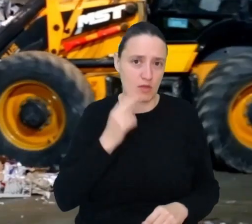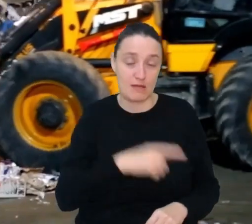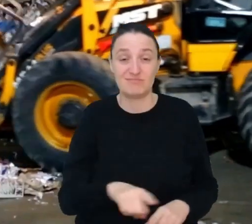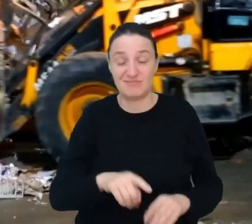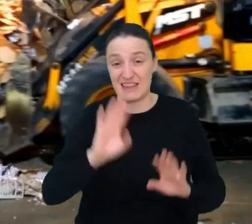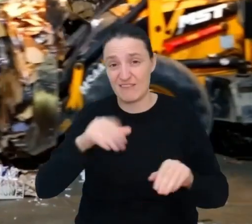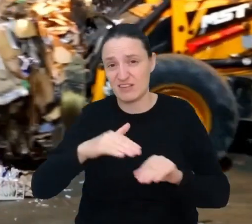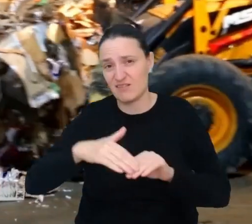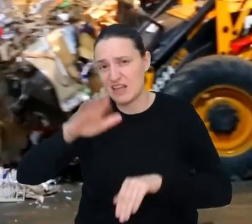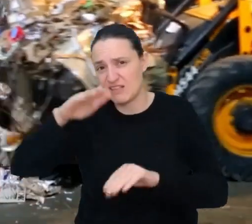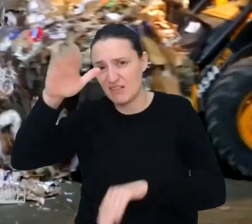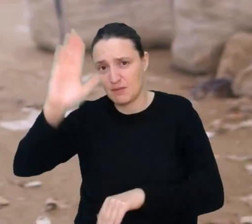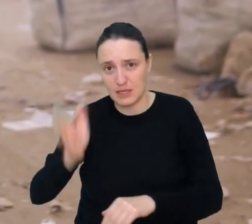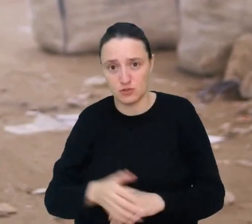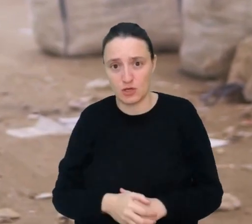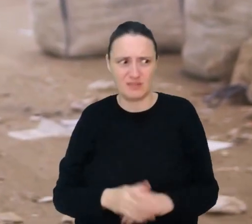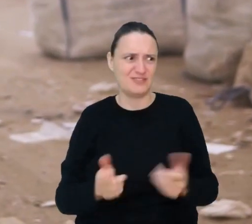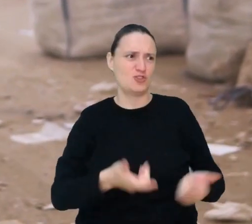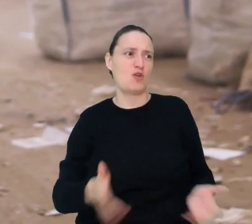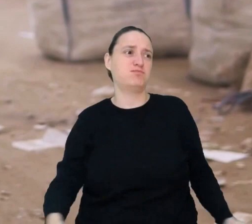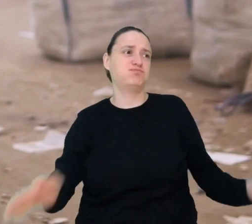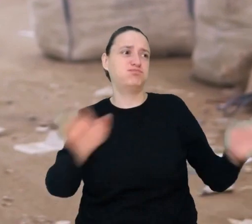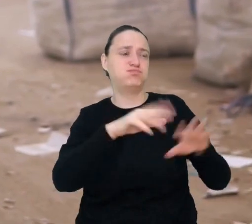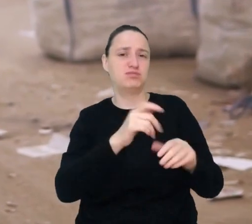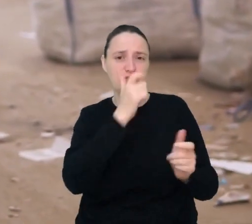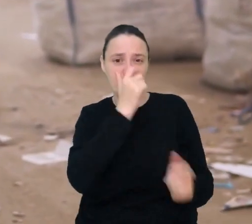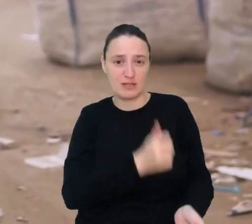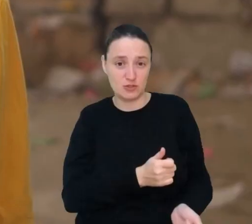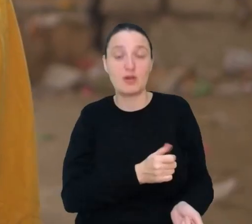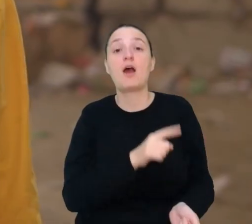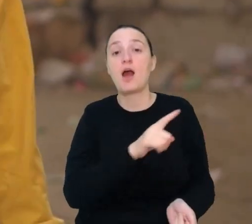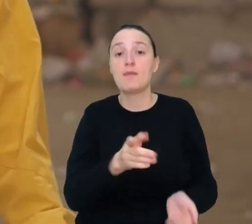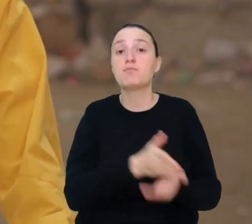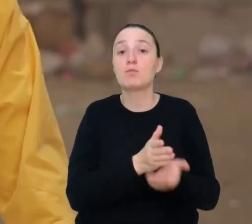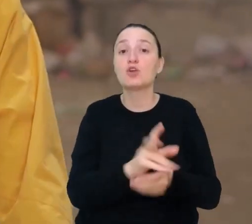Co robić z tą górą śmieci? Pomożesz nam ze śmieciami jako inżynier śmieciowy.